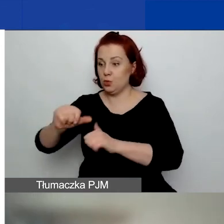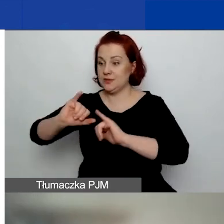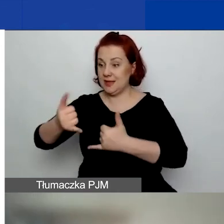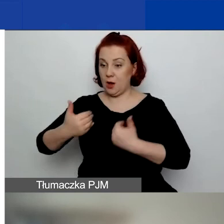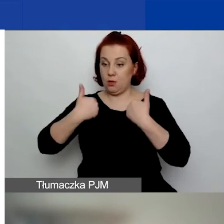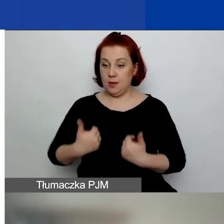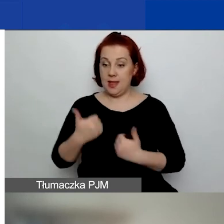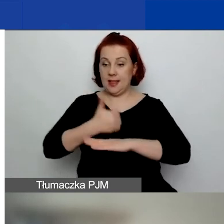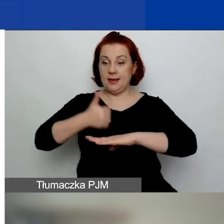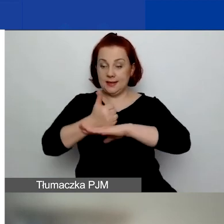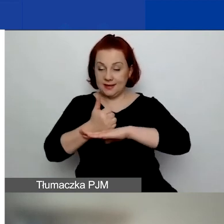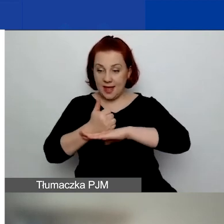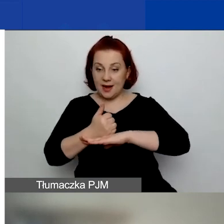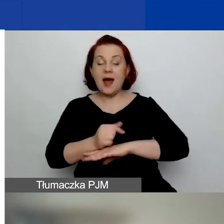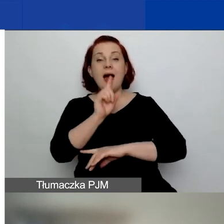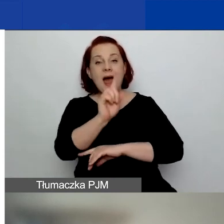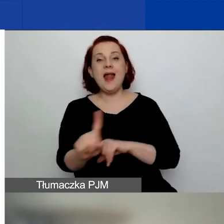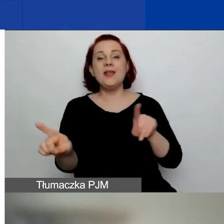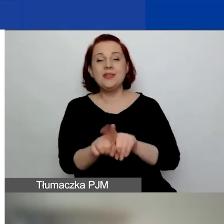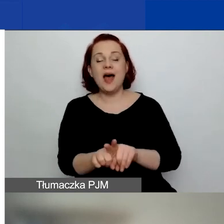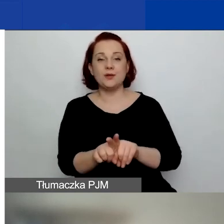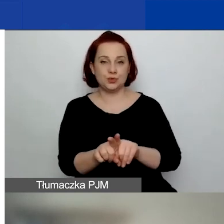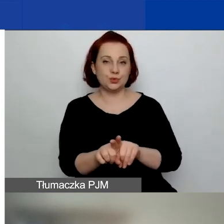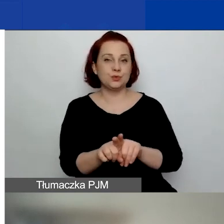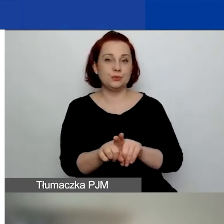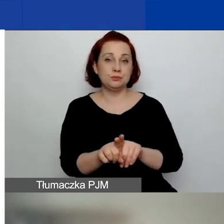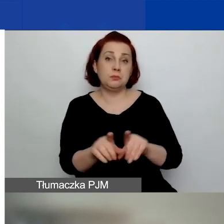ale również możecie złożyć wniosek, występując jako partner.